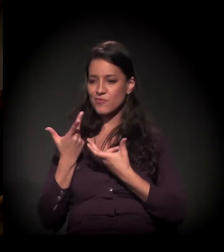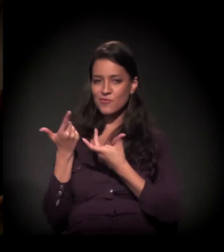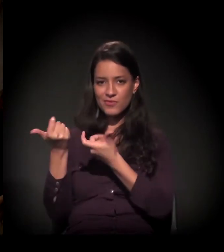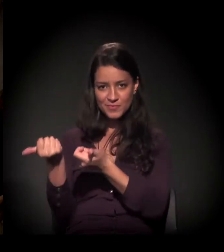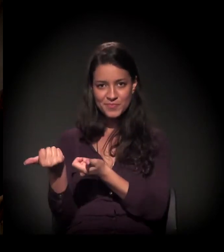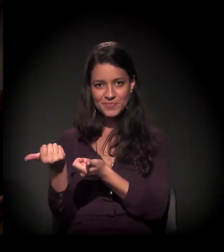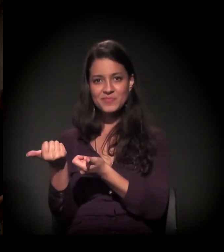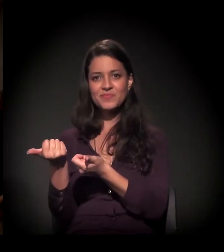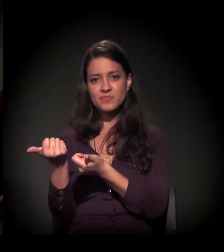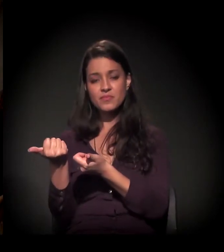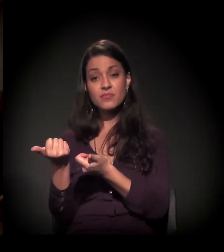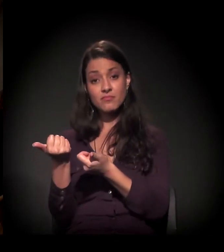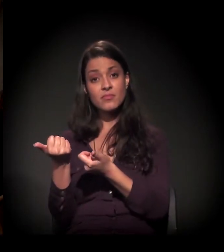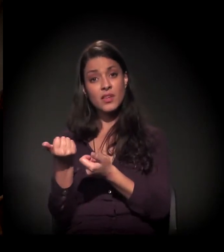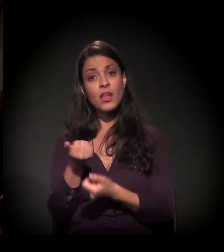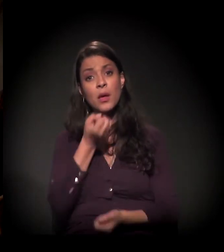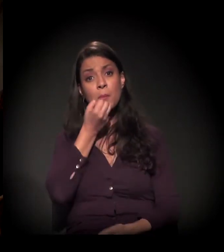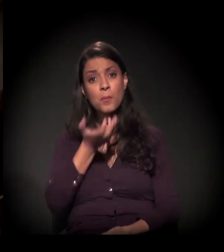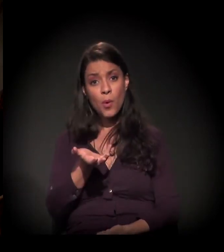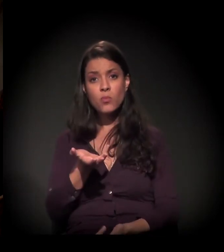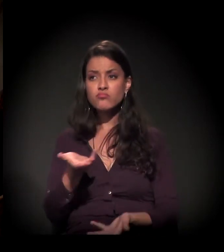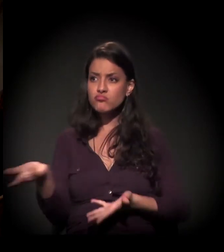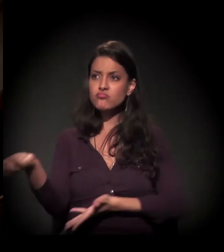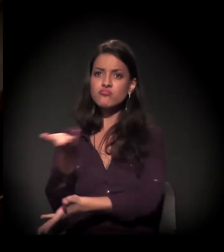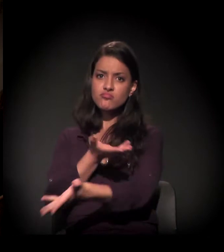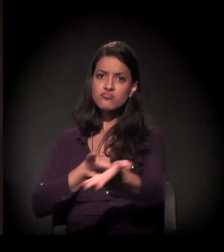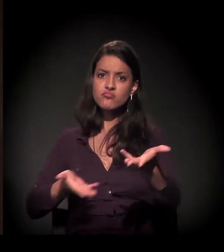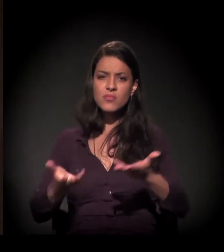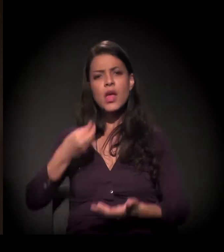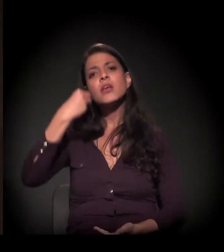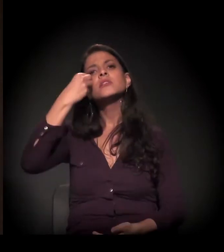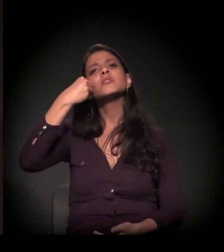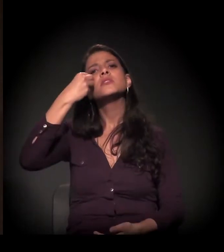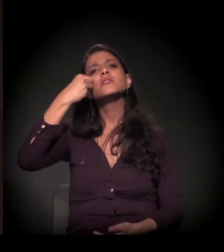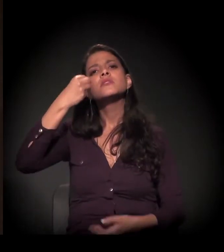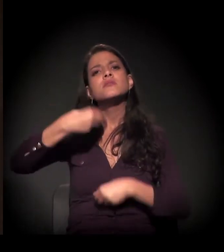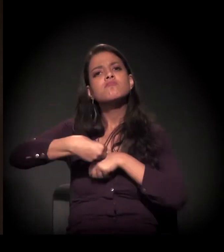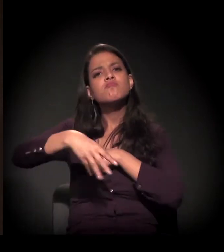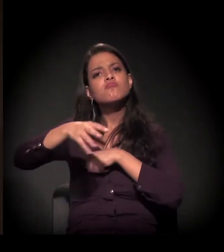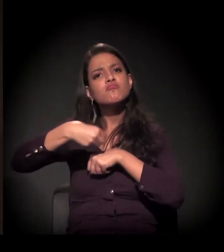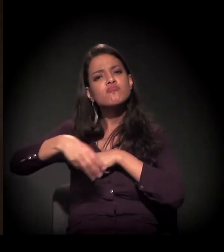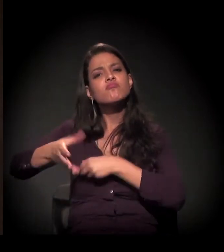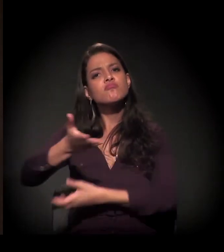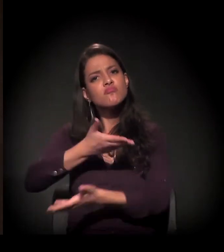e a gente poder partilhar um pouco da experiência,